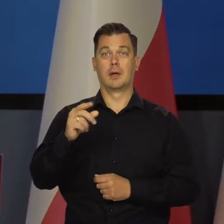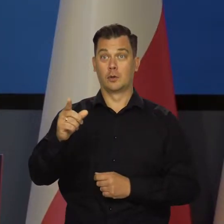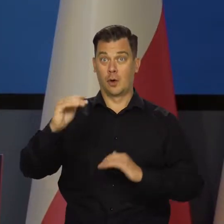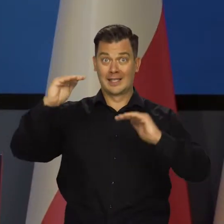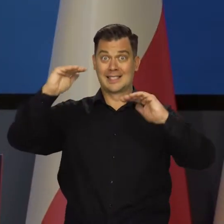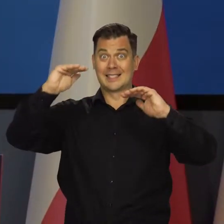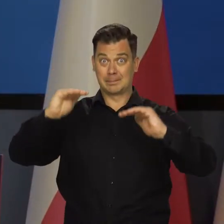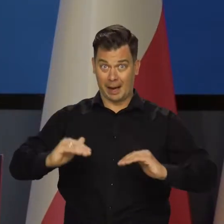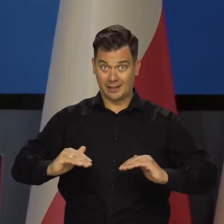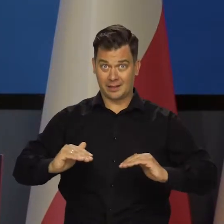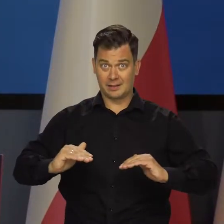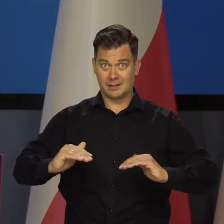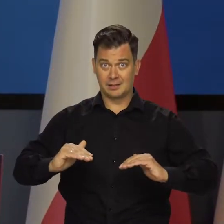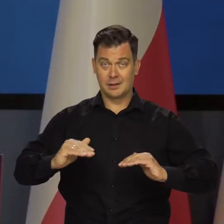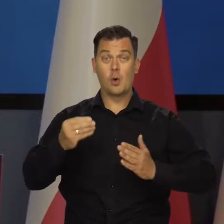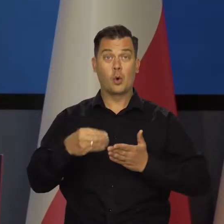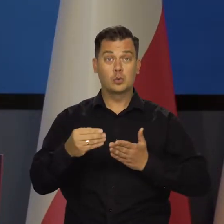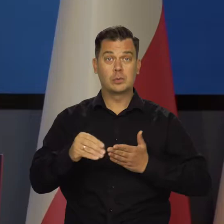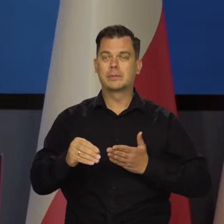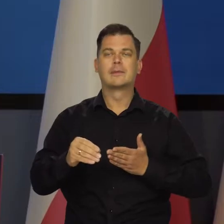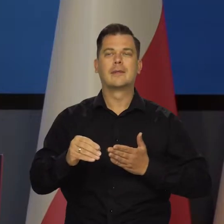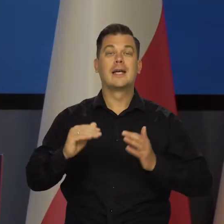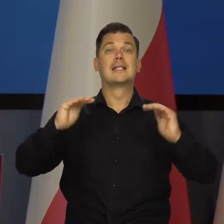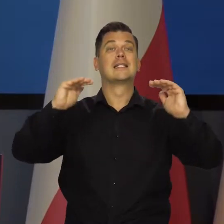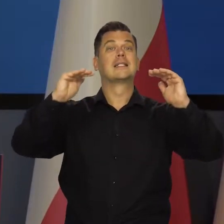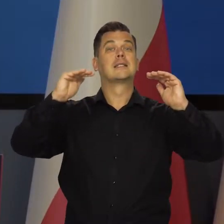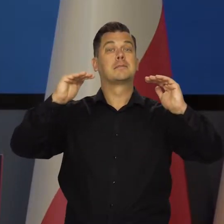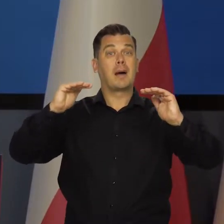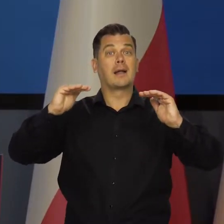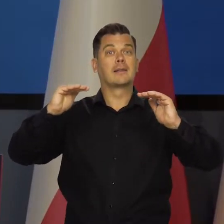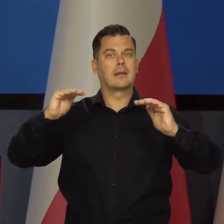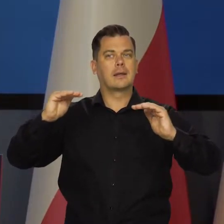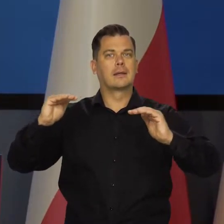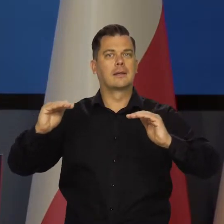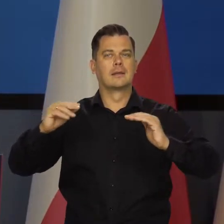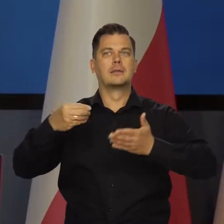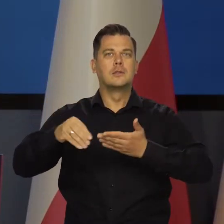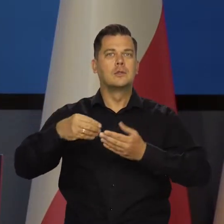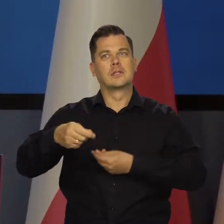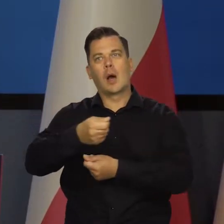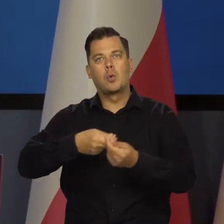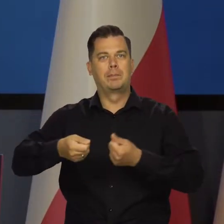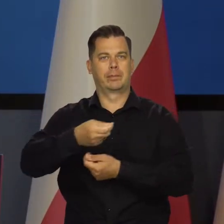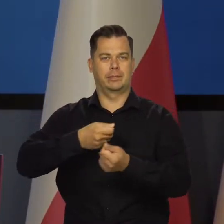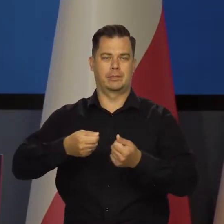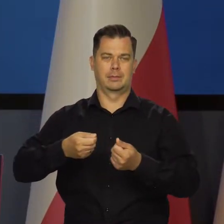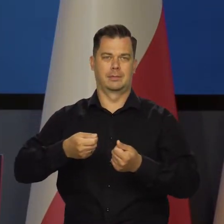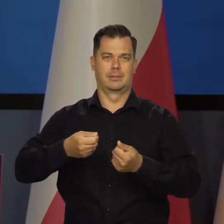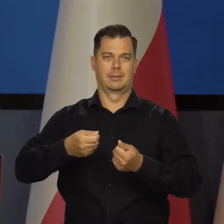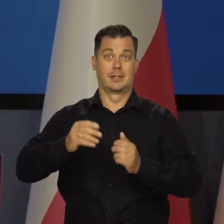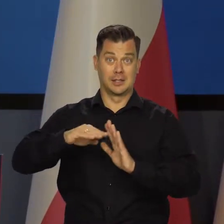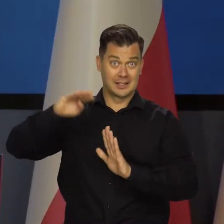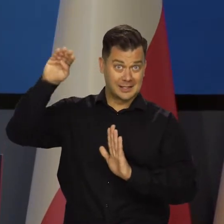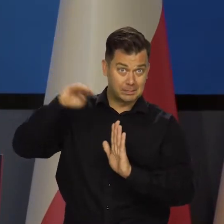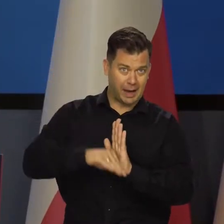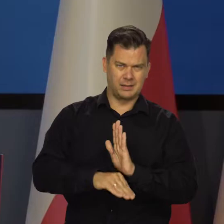Nie o spadku konsumpcji. Mówimy o spadku dynamiki konsumpcji, że ona rośnie wolniej lub szybciej, a nie, że spada.